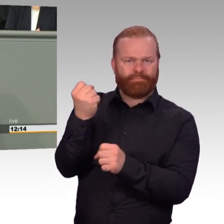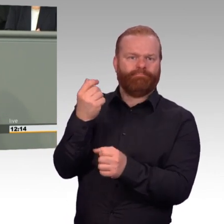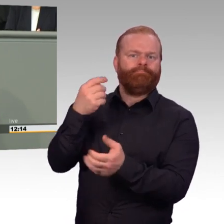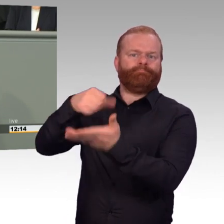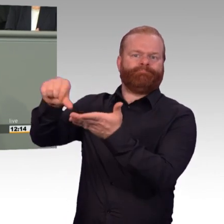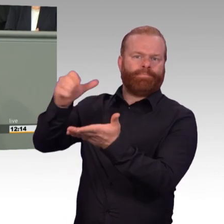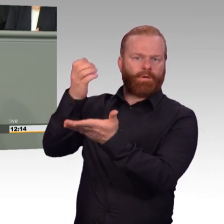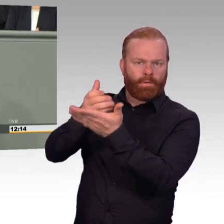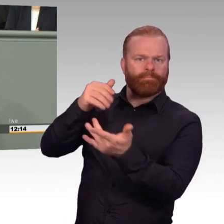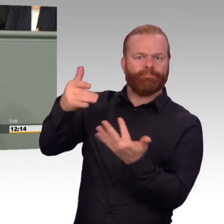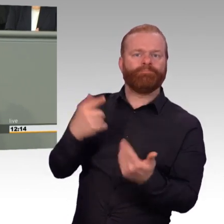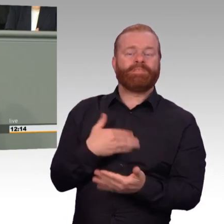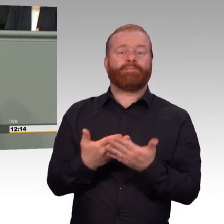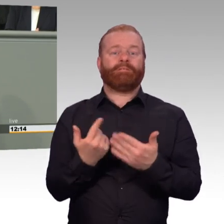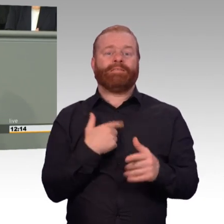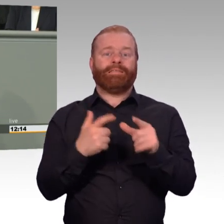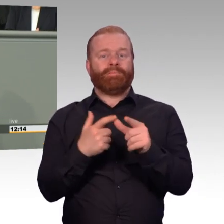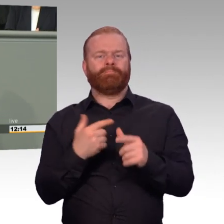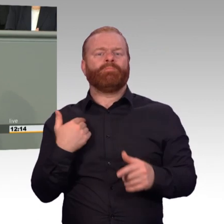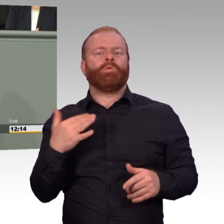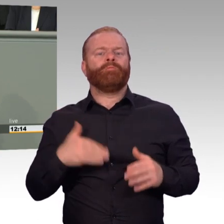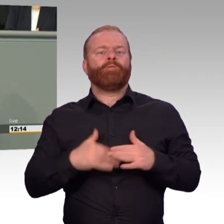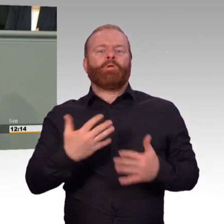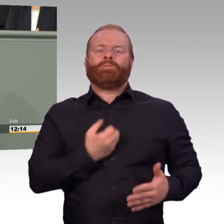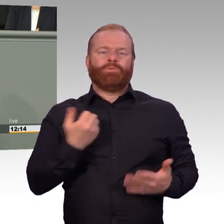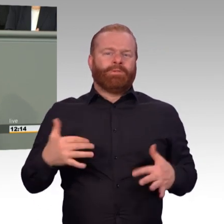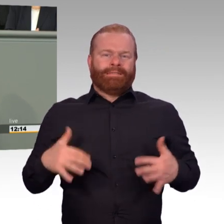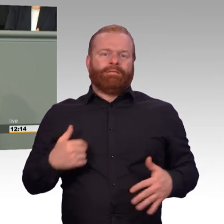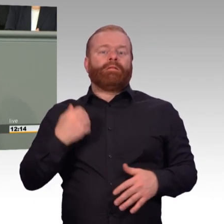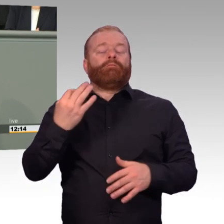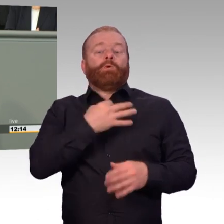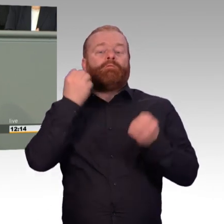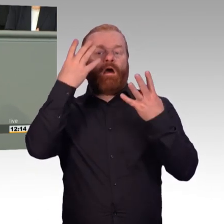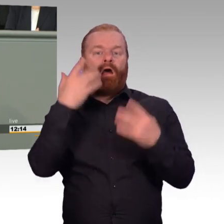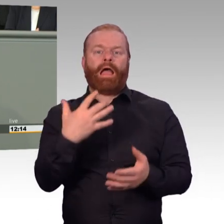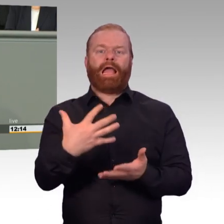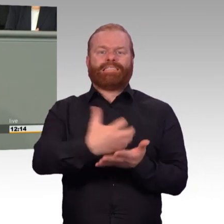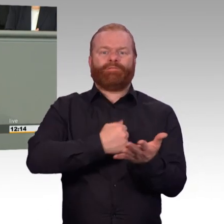im Grunde jede beliebige Überschreitung möglich macht, werden wir sicherlich nicht zustimmen.